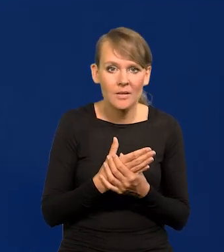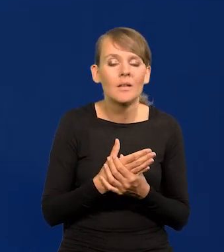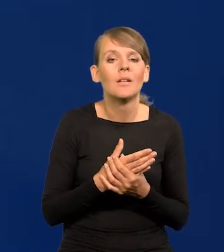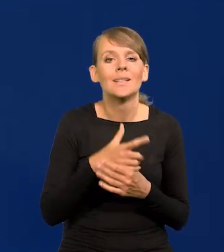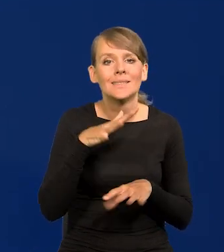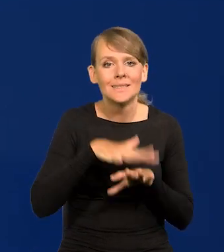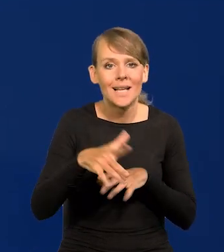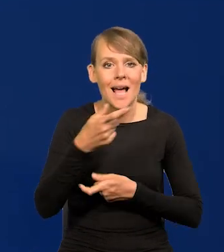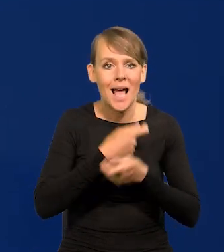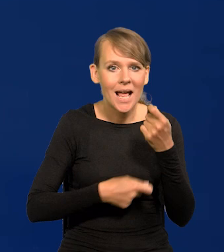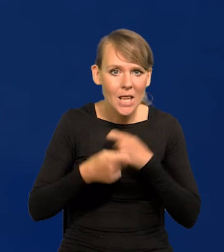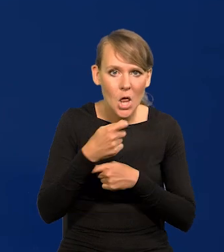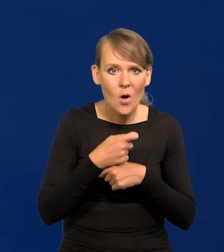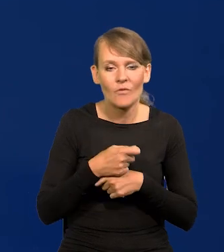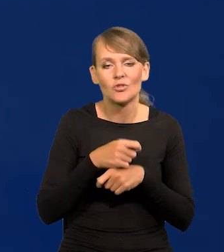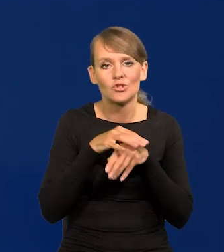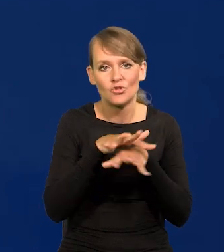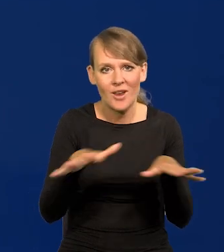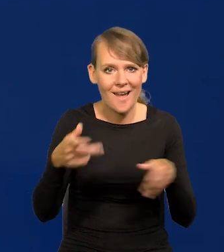systemy handlowe, sieci handlowe itd.